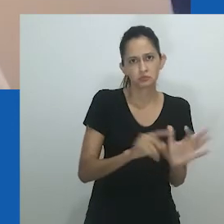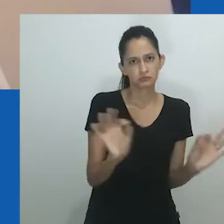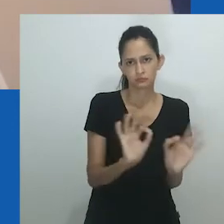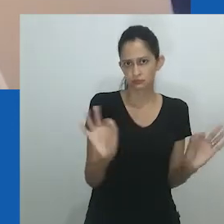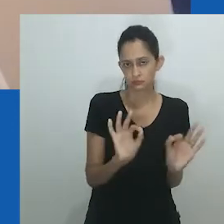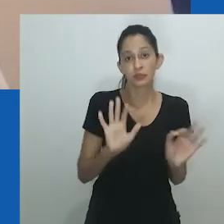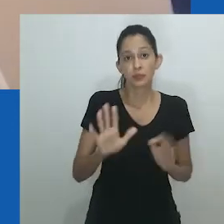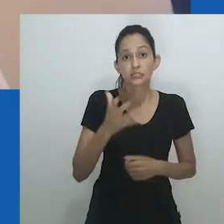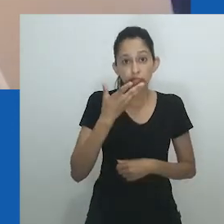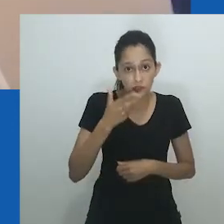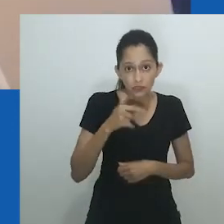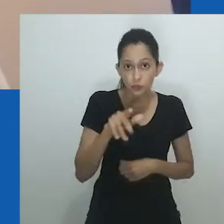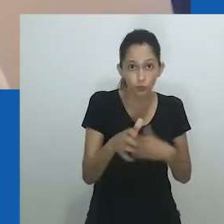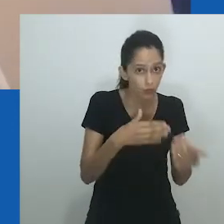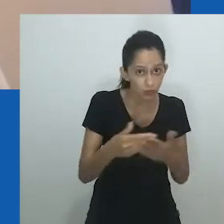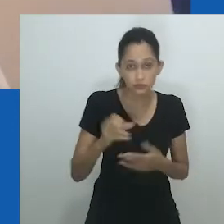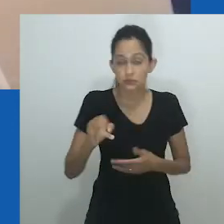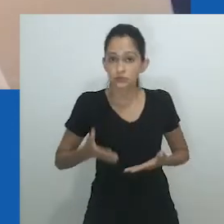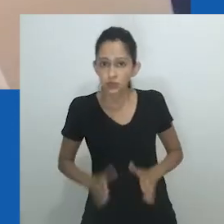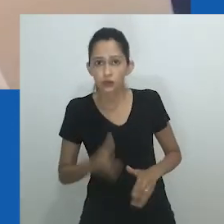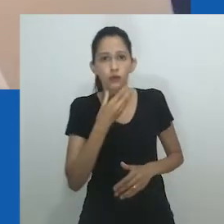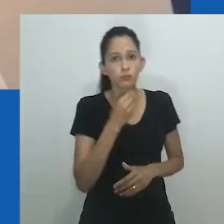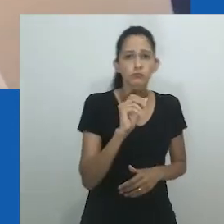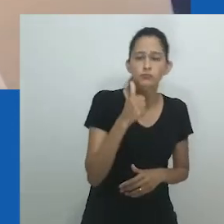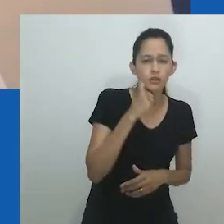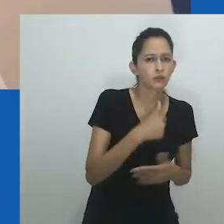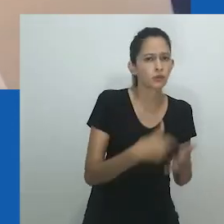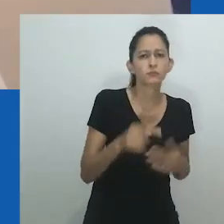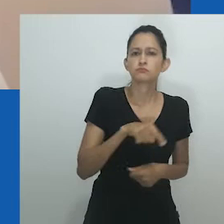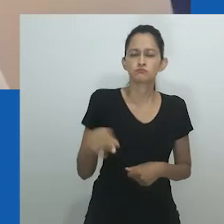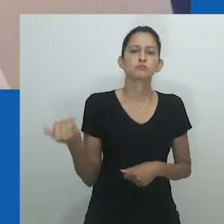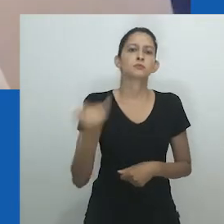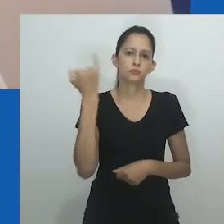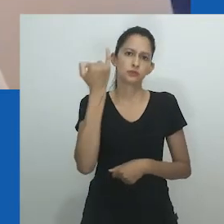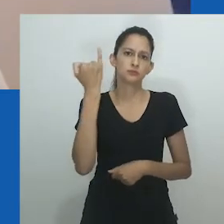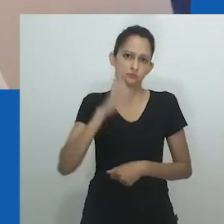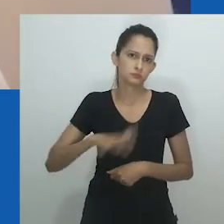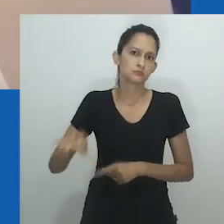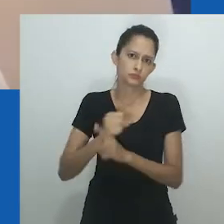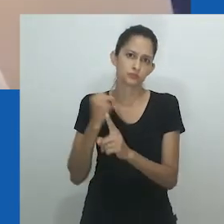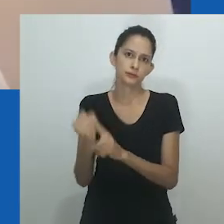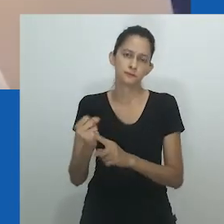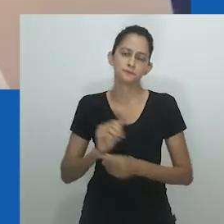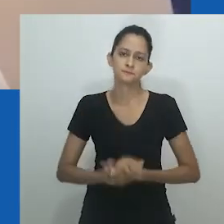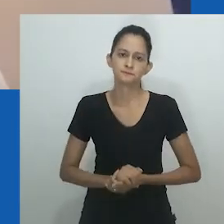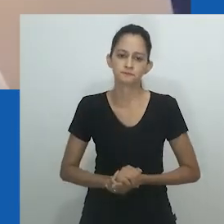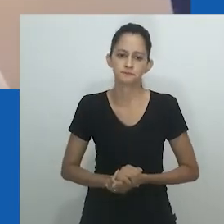Independentemente do sexo, as crianças eram consideradas em termos econômicos, seu valor comunicado por meio de canções.